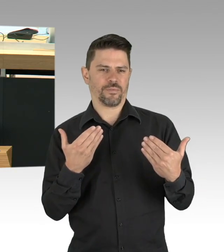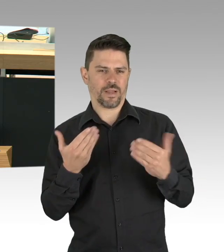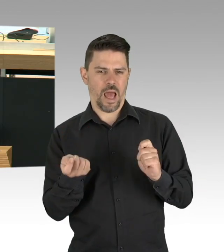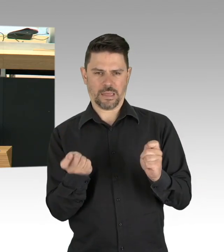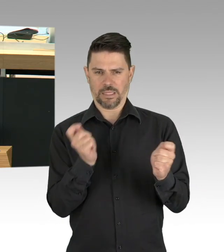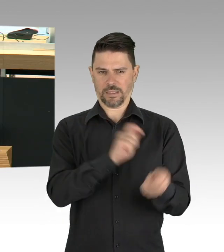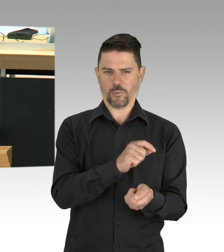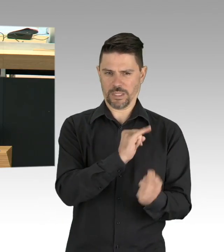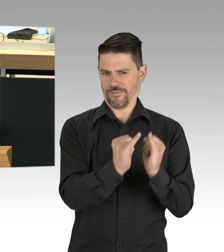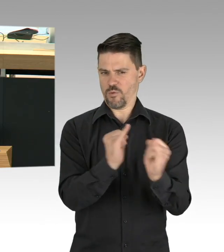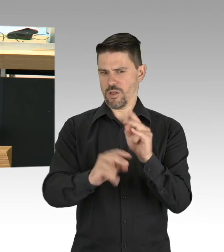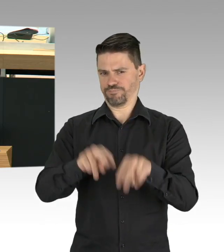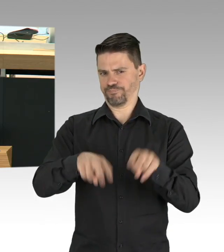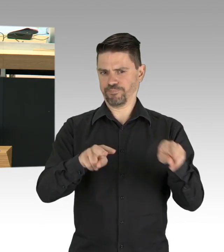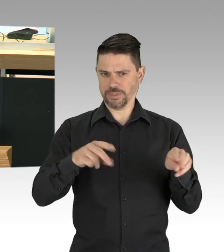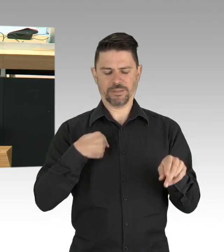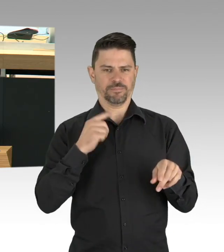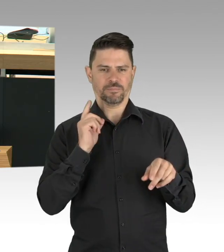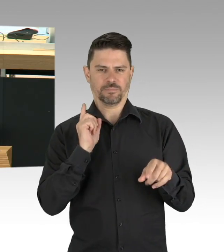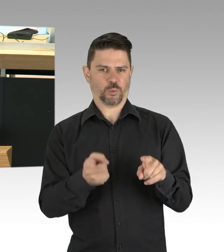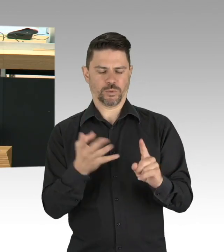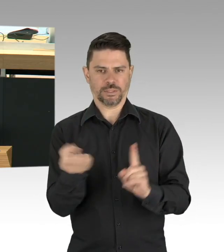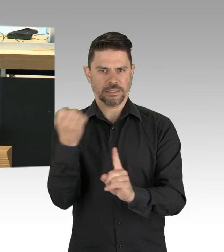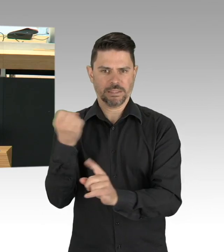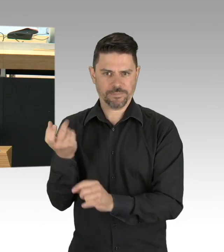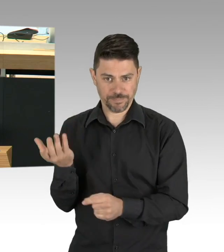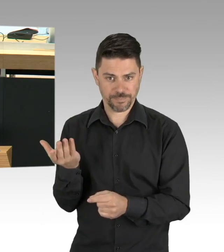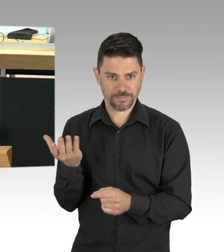oder als kleine Dienstleister, die sich selber um ihren Lebensunterhalt bemühen wollen,